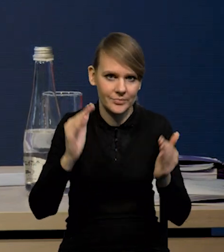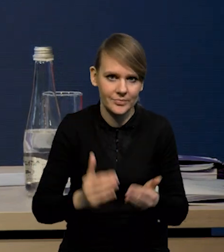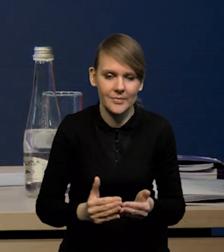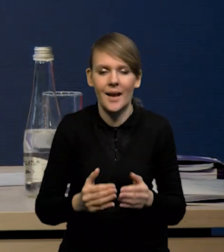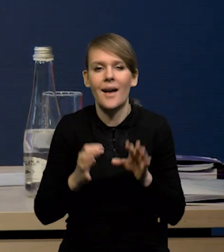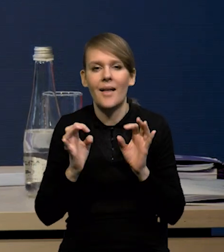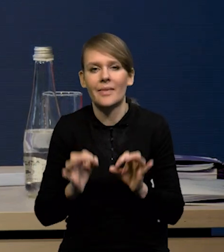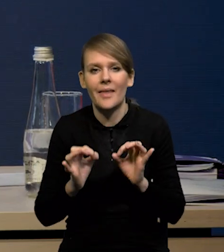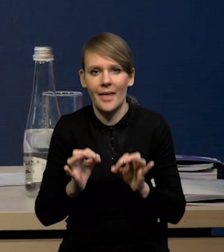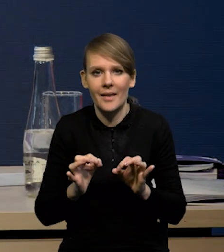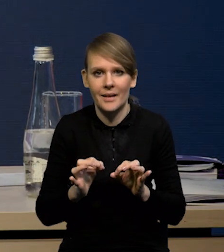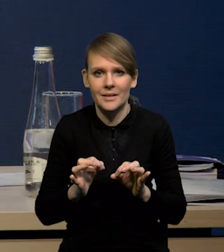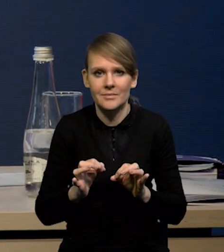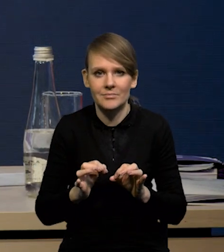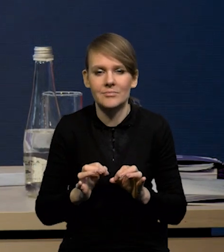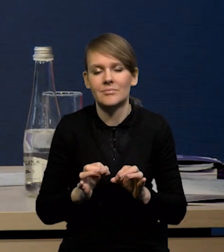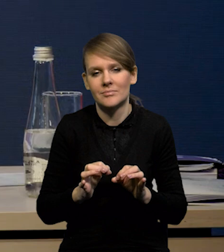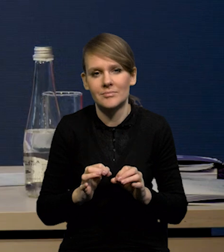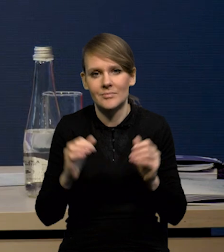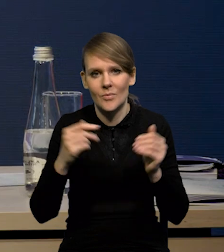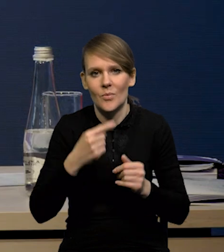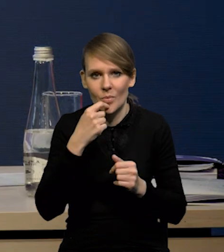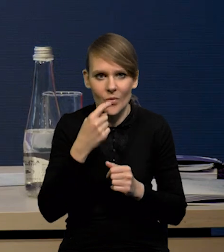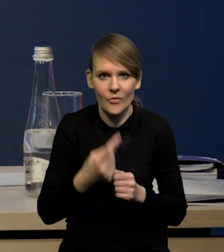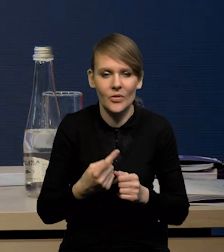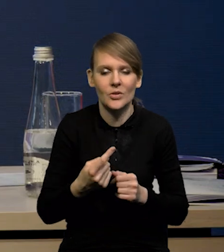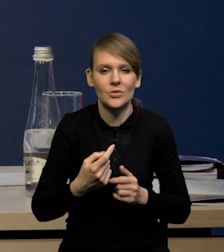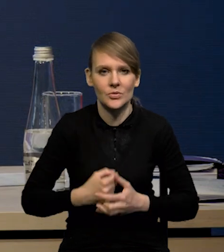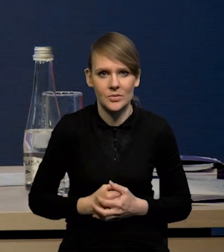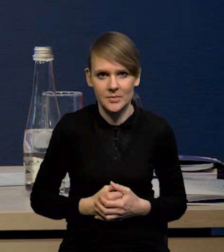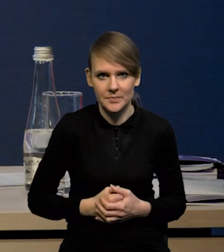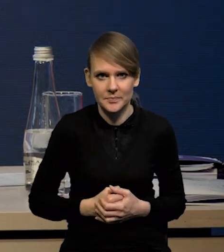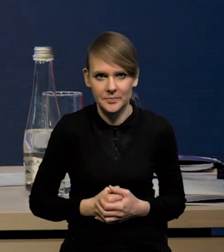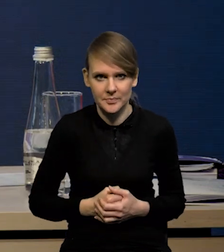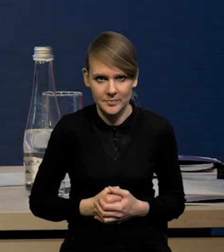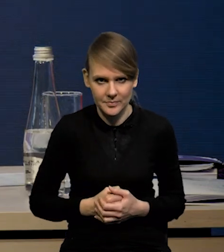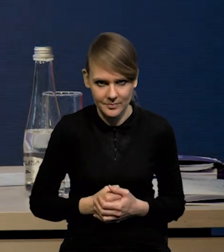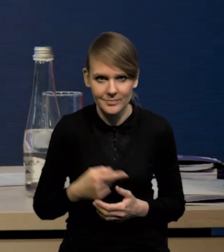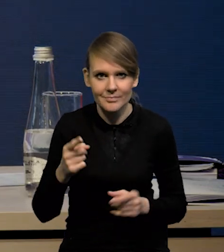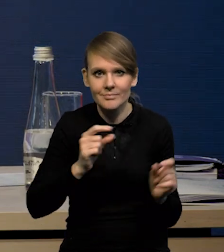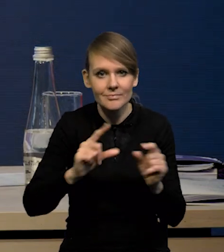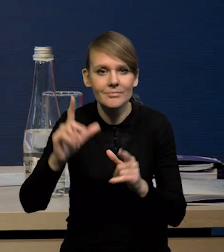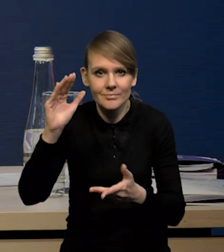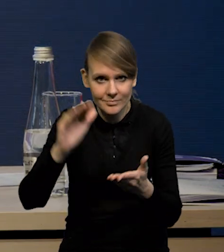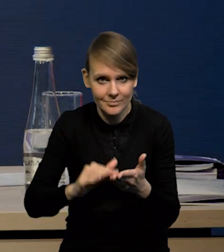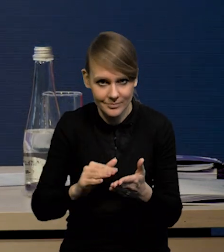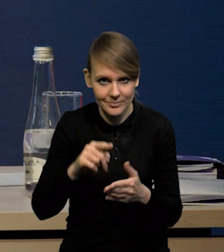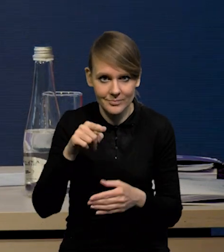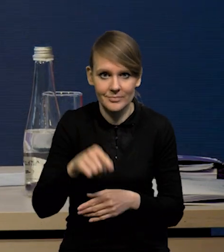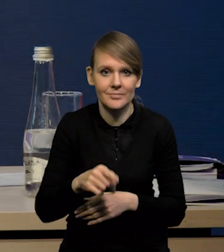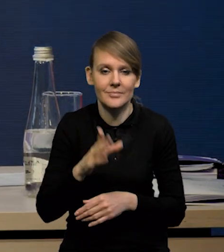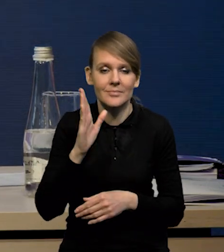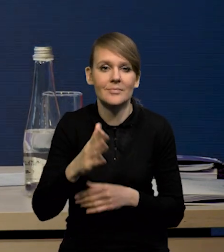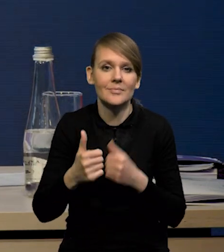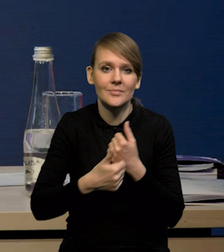czyli mamy teraz czy będzie to wynikało z... To obniżanie się inflacji będzie wynikało i ze spowolnienia krajowego popytu